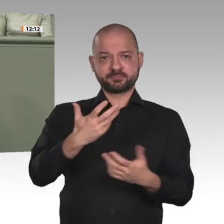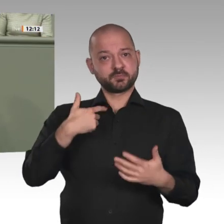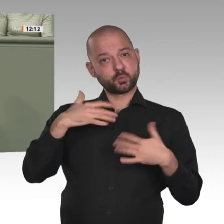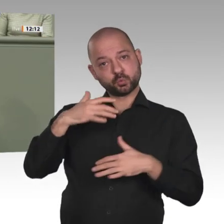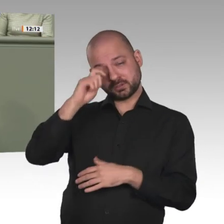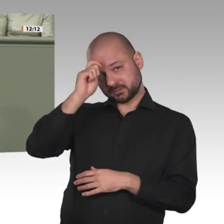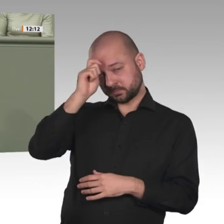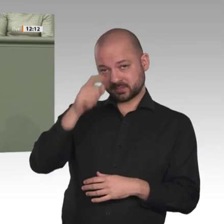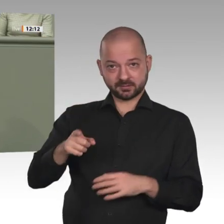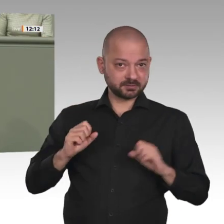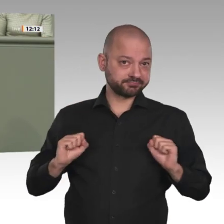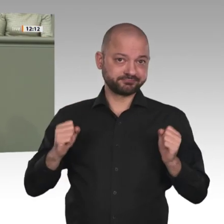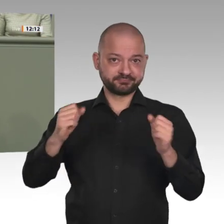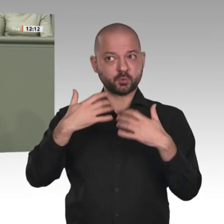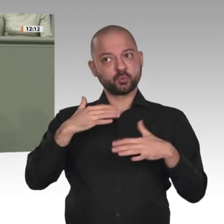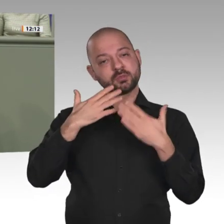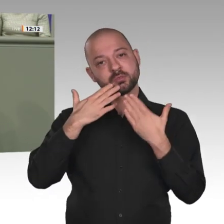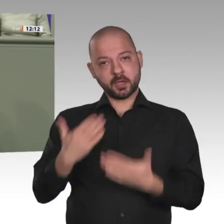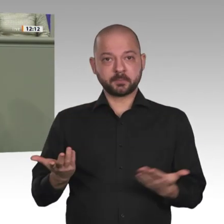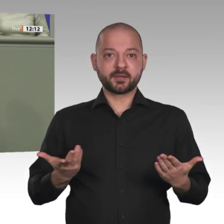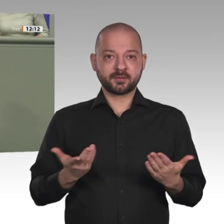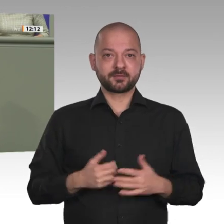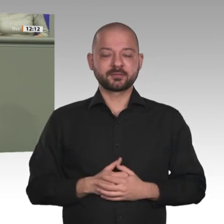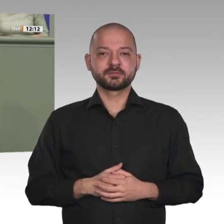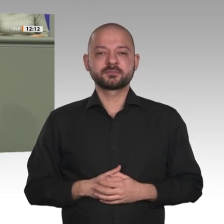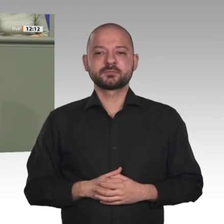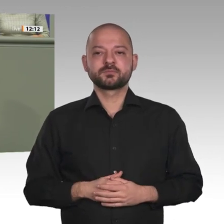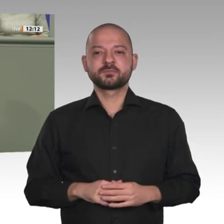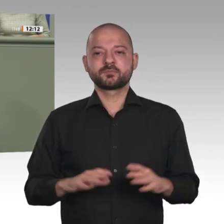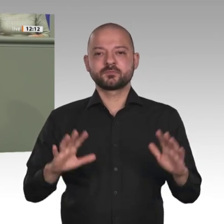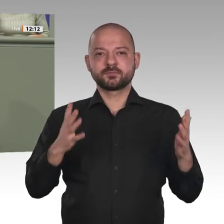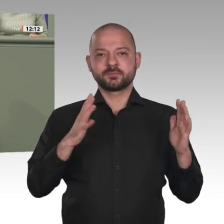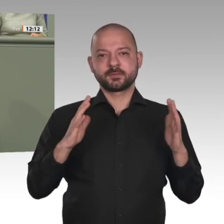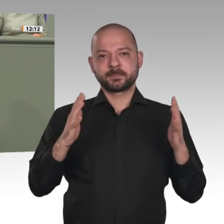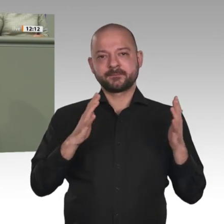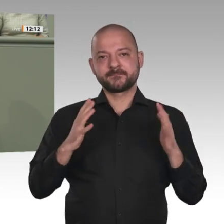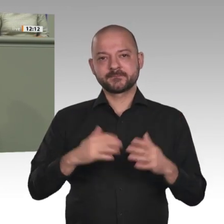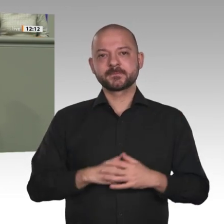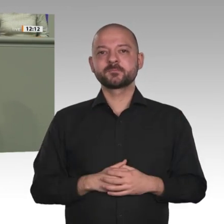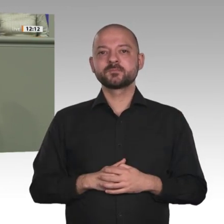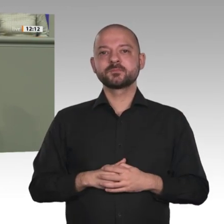Kolleginnen und Kollegen, die darüber diskutieren, was alles noch nicht geworden ist, und die